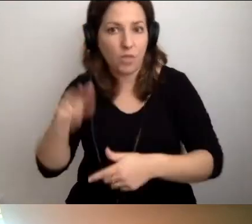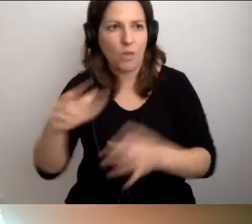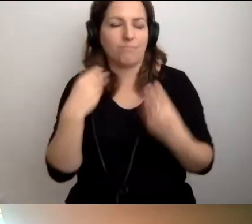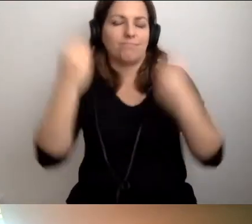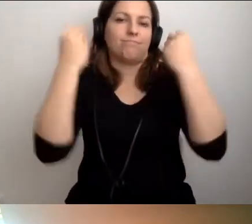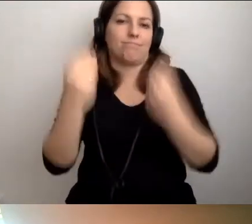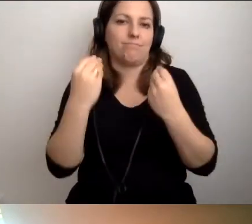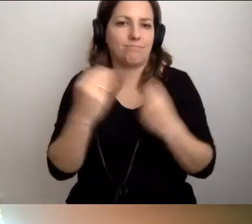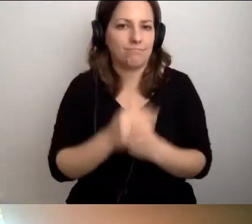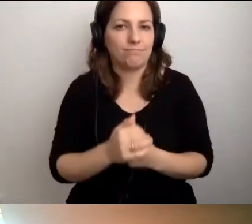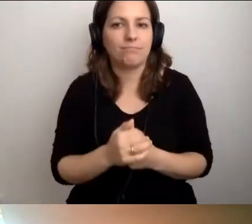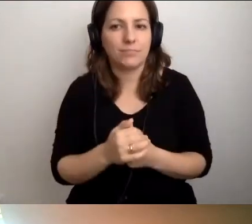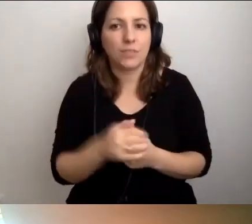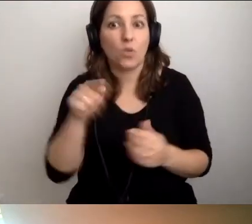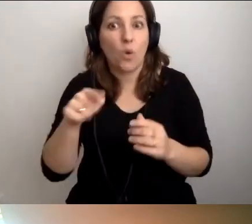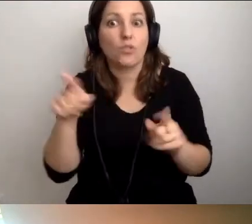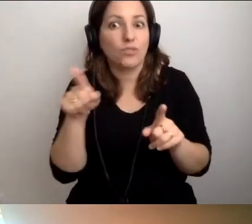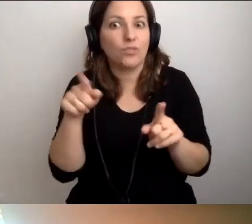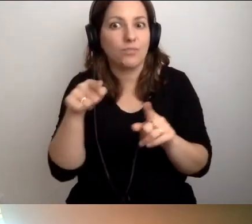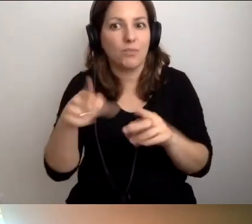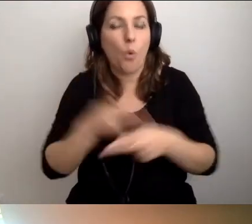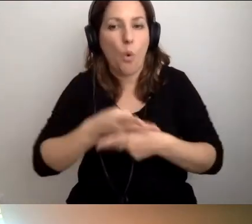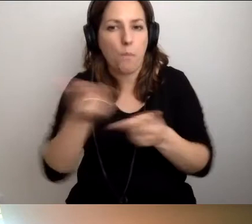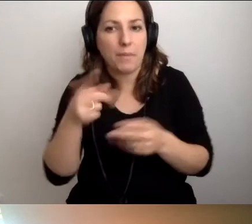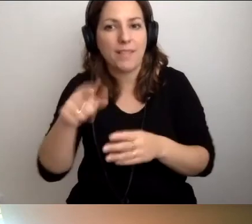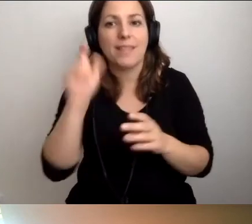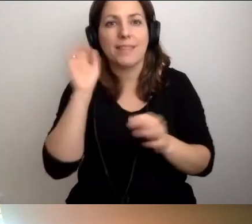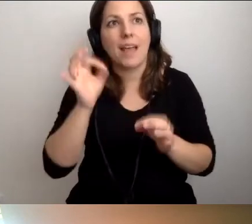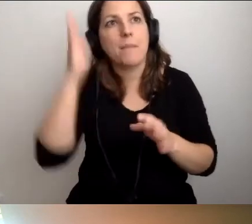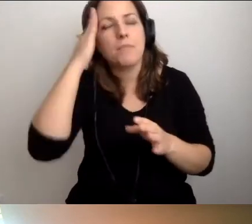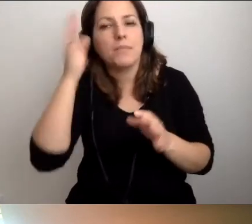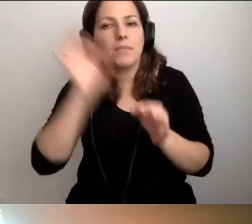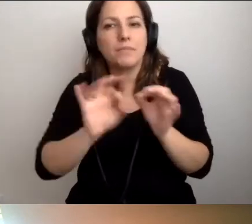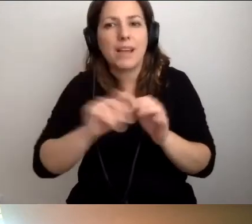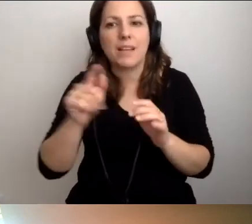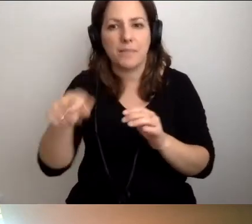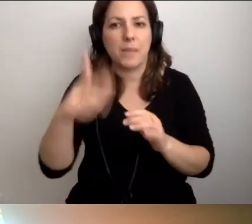Deklarację dostępności trzeba było opublikować. Teraz będziemy o niej pamiętali raz na rok i będzie znakomicie.